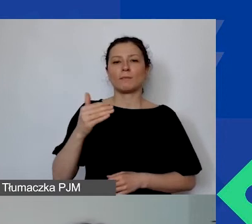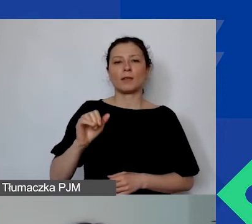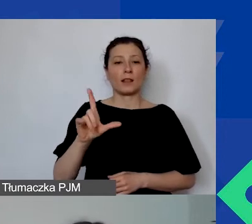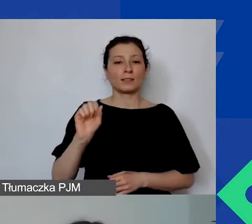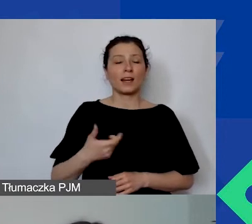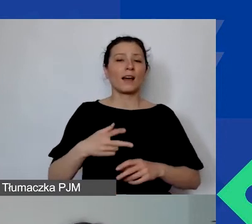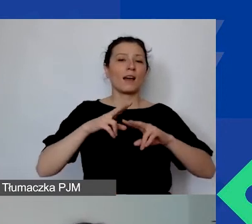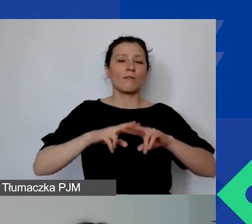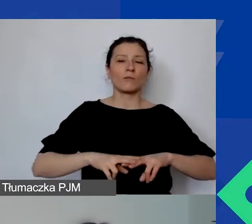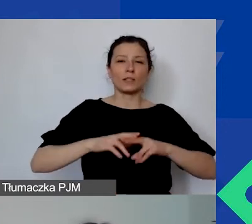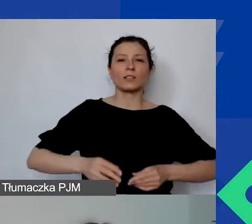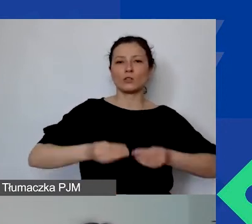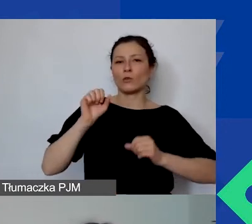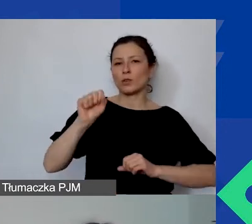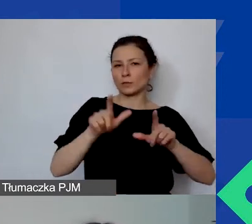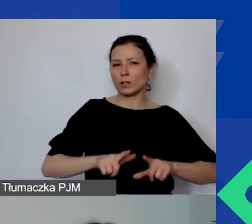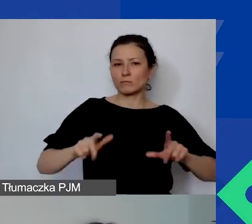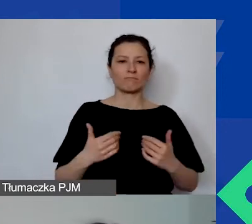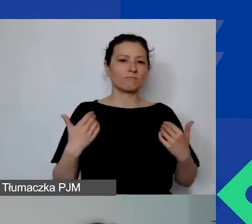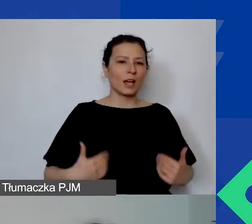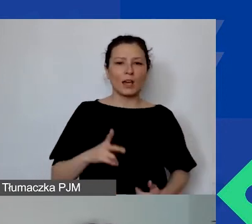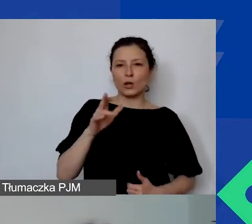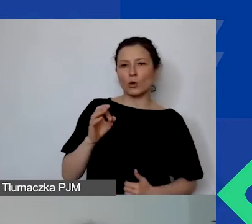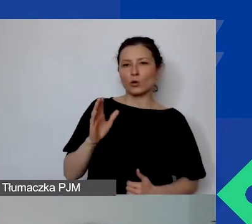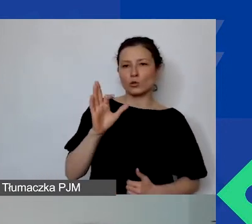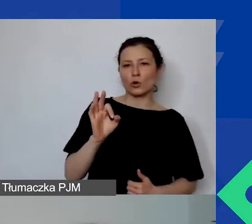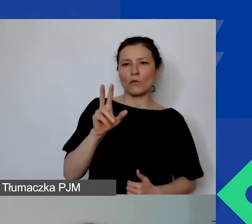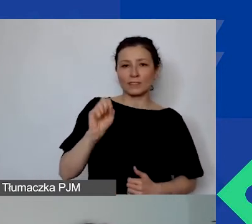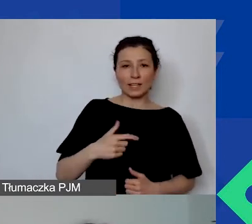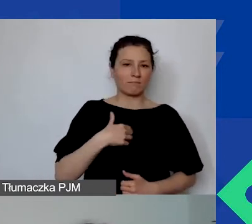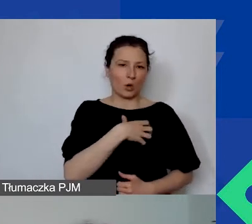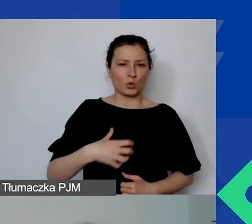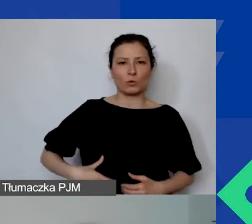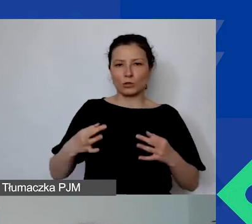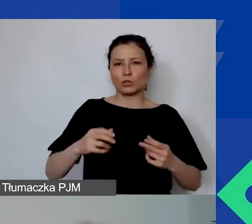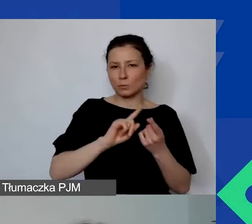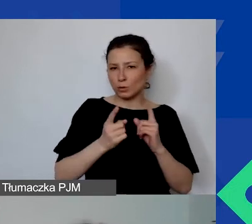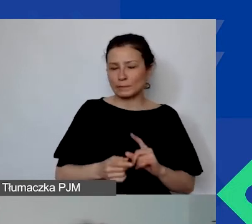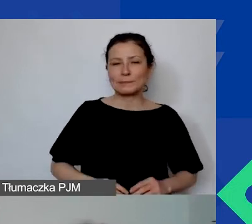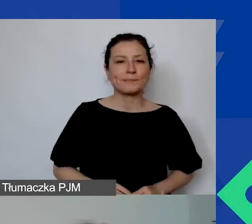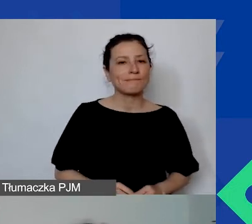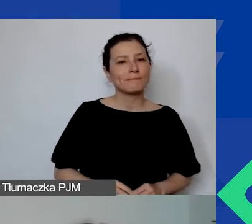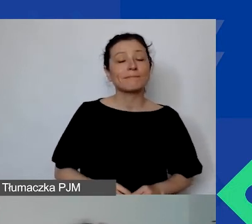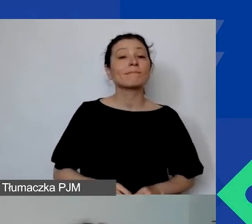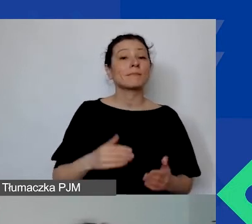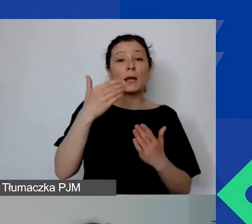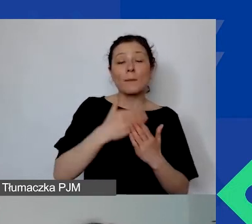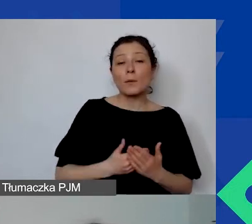Ja nazywam się Agnieszka Koszowska i będę hostować to webinarium. Program Aktywni Obywatele - Fundusz Regionalny